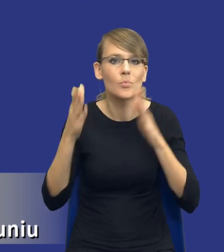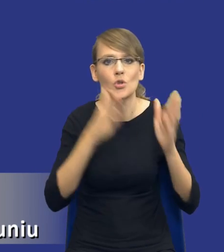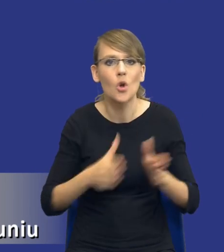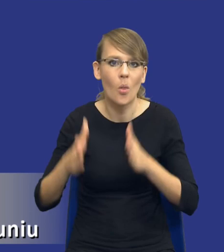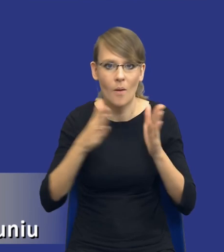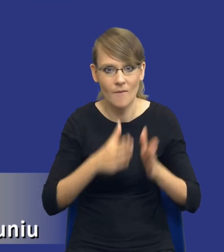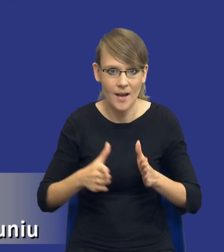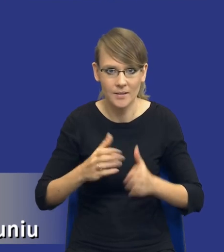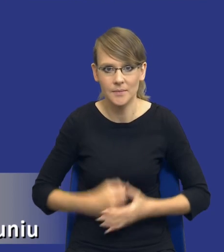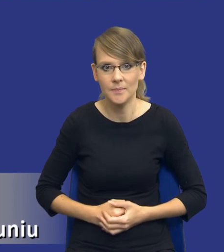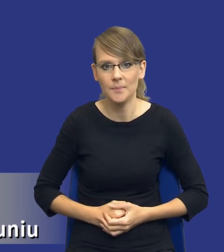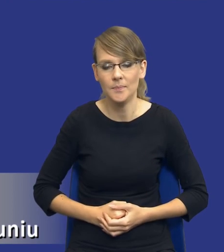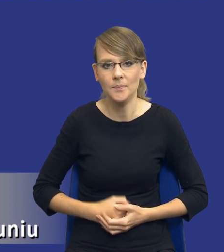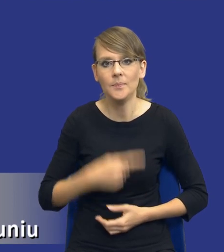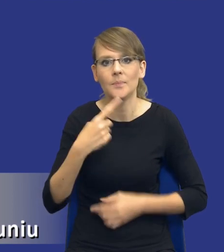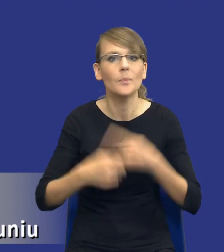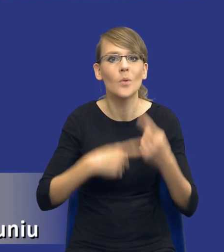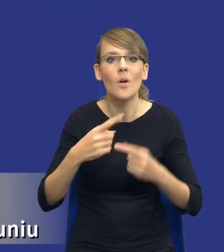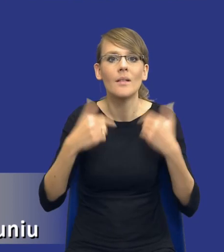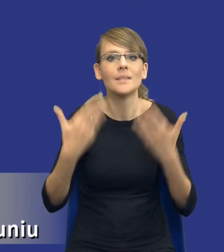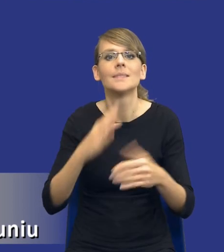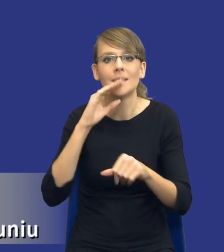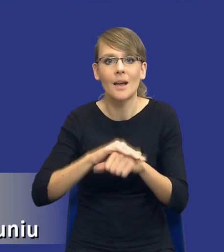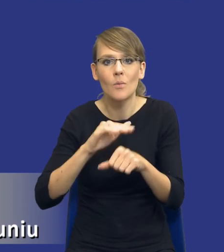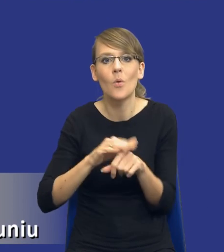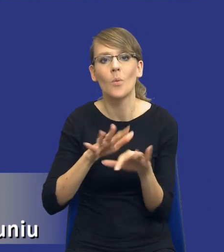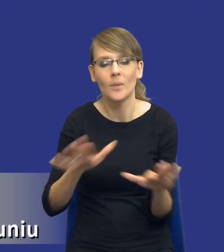Oczywiście procedura udzielenia zamówienia publicznego jest nadal istotna i jest